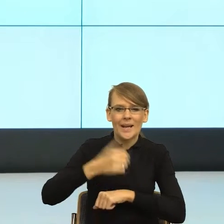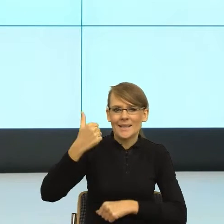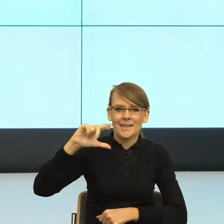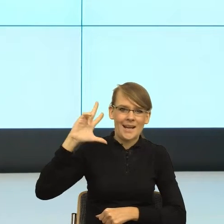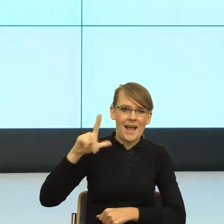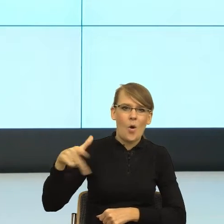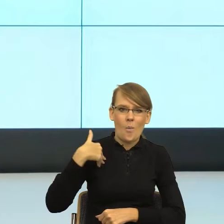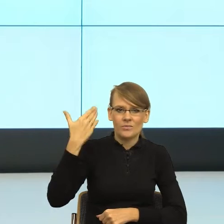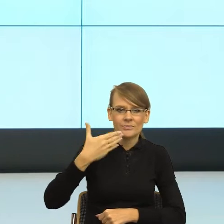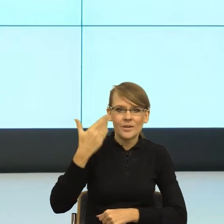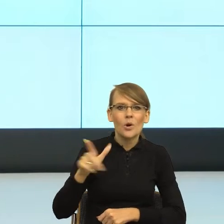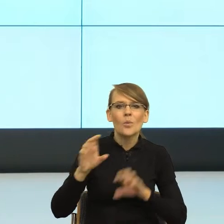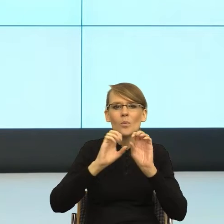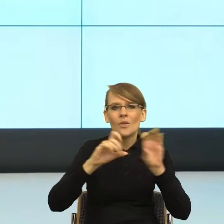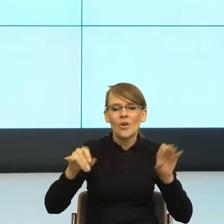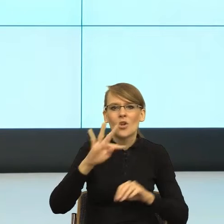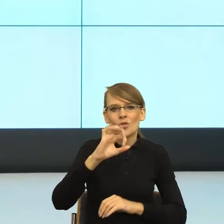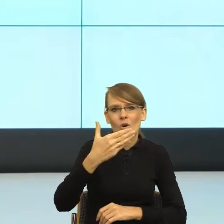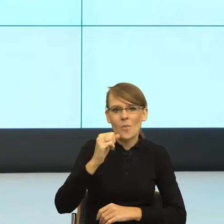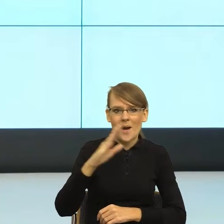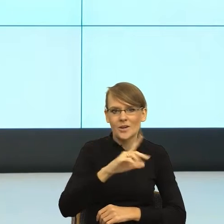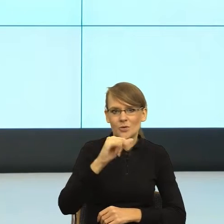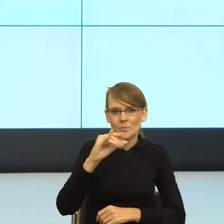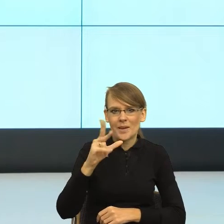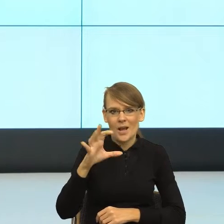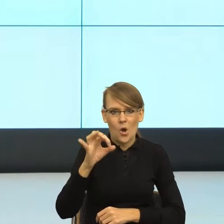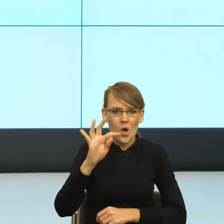profesorze Tomaszu Piekocie. Tomek posłużył się takim przykładem